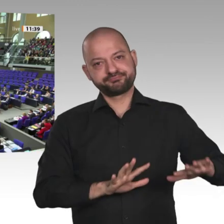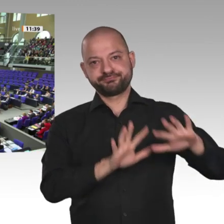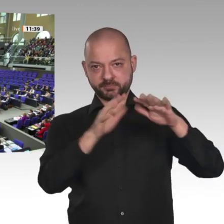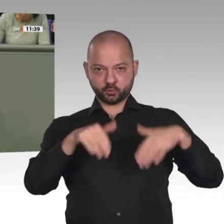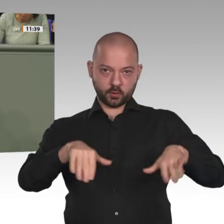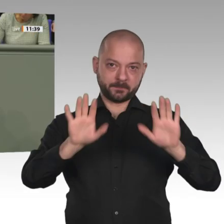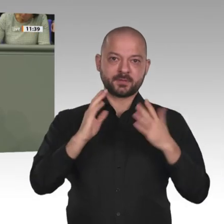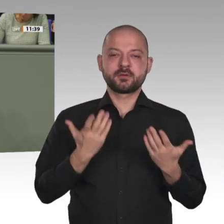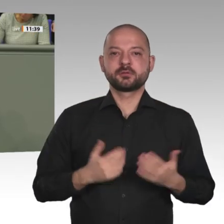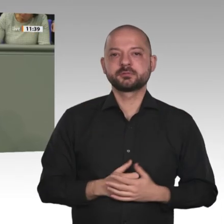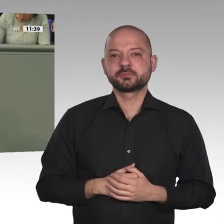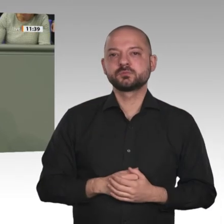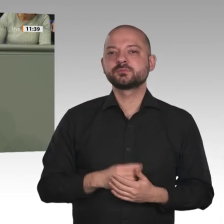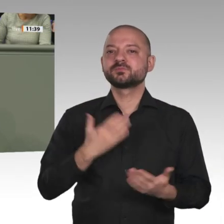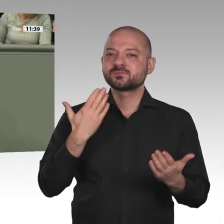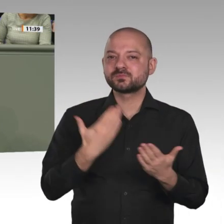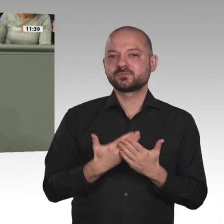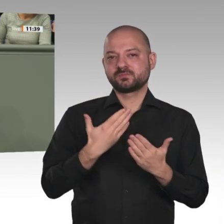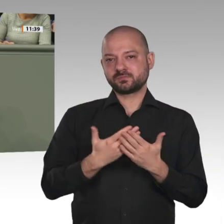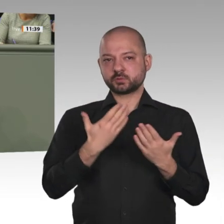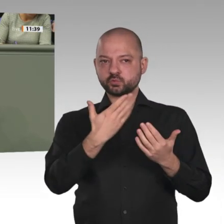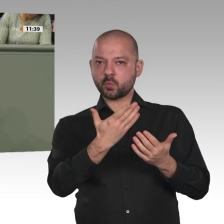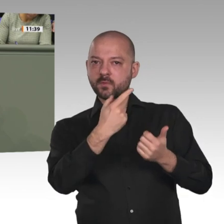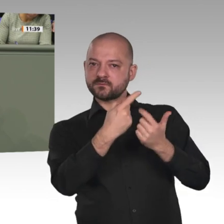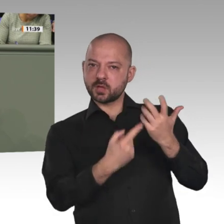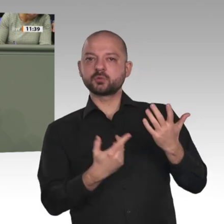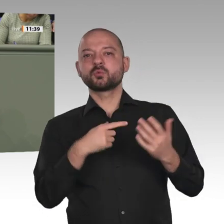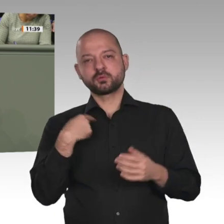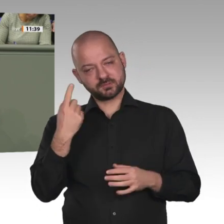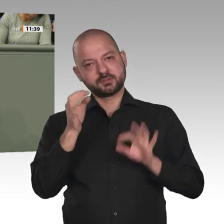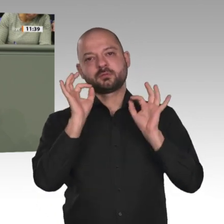Lieber Herr Minister, Sie haben es schon angesprochen: Die Mission läuft dieses